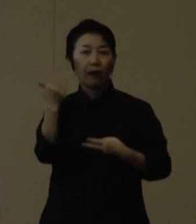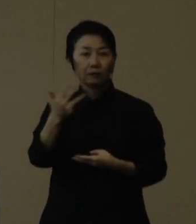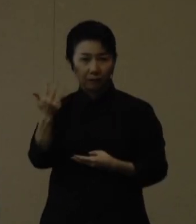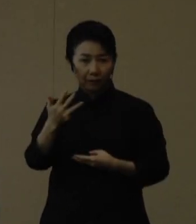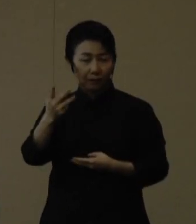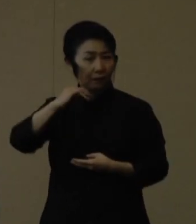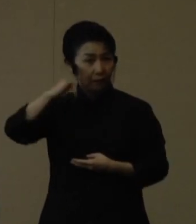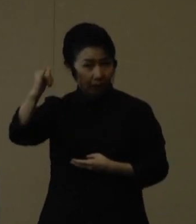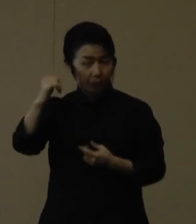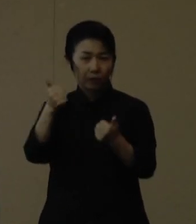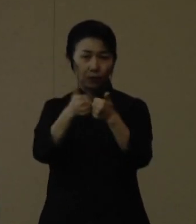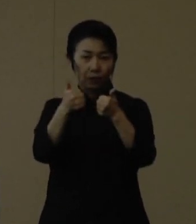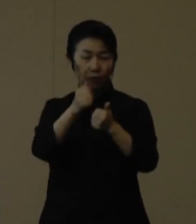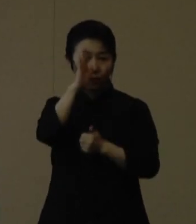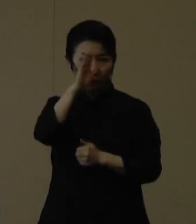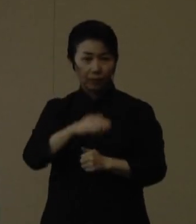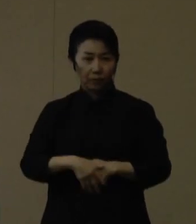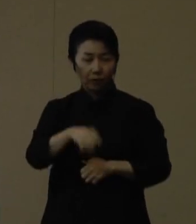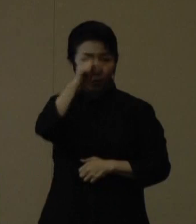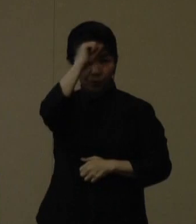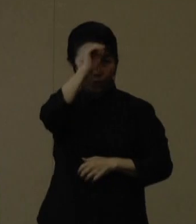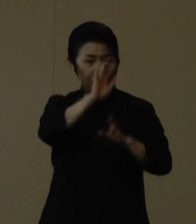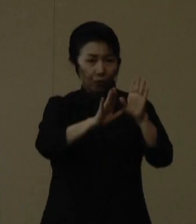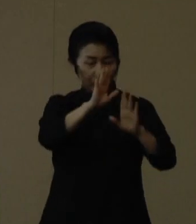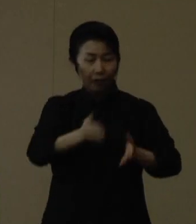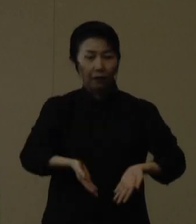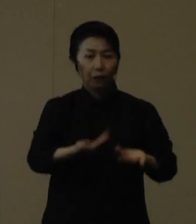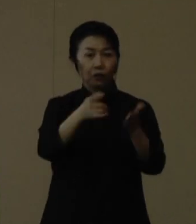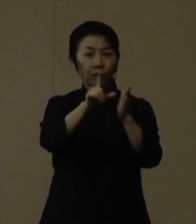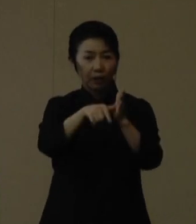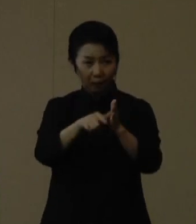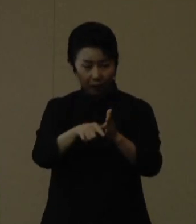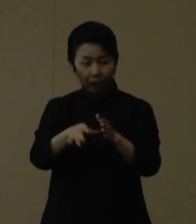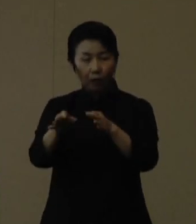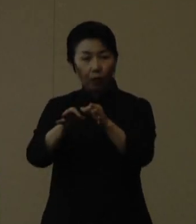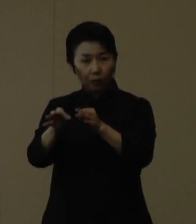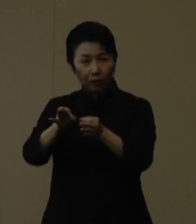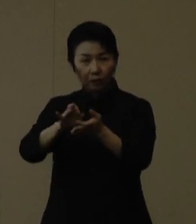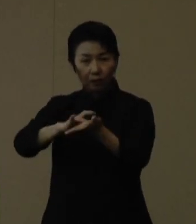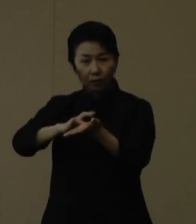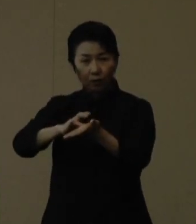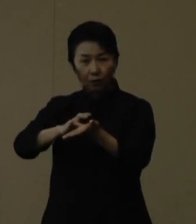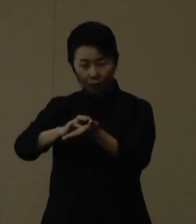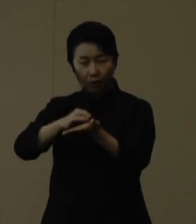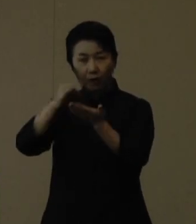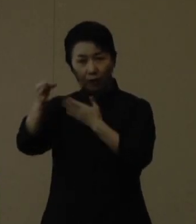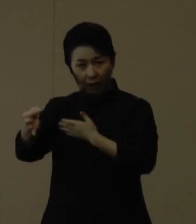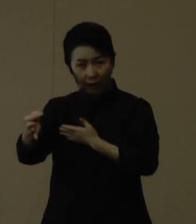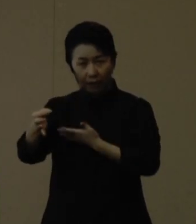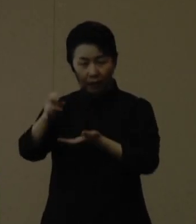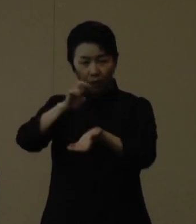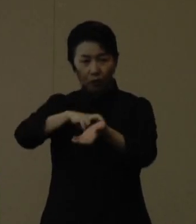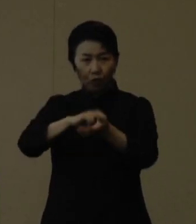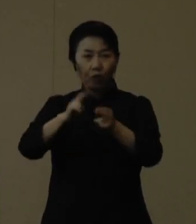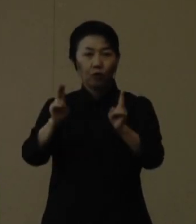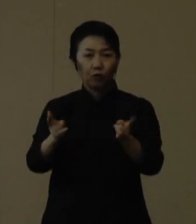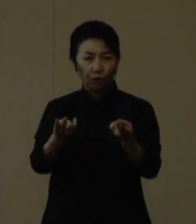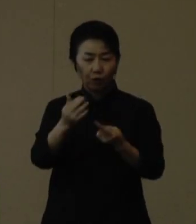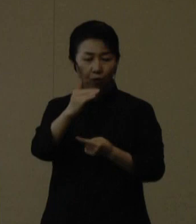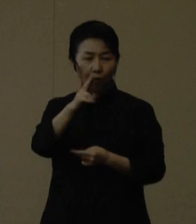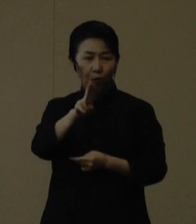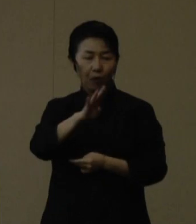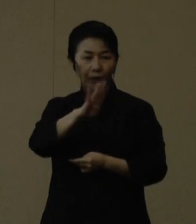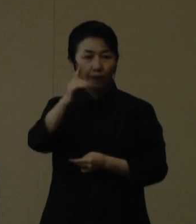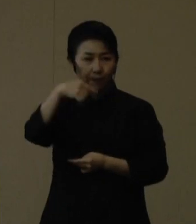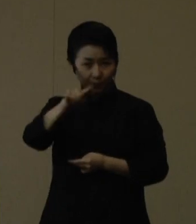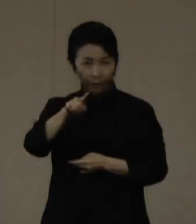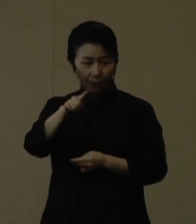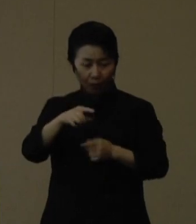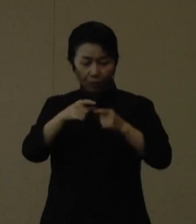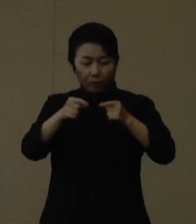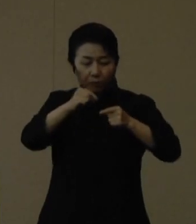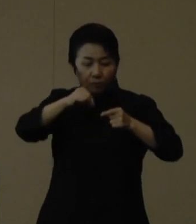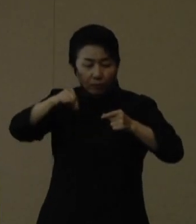症状が軽い場合には、薬局で購入できる医療用の抗原定性検査キットの活用や、市販薬等を服用することも可能です